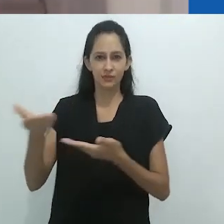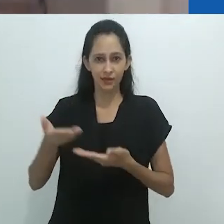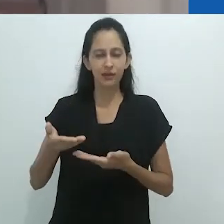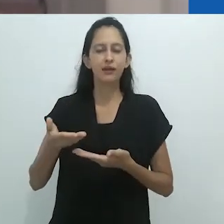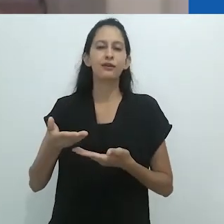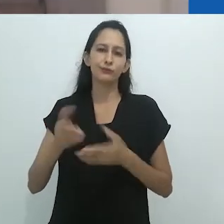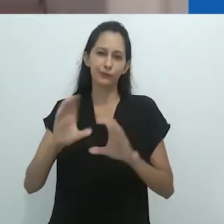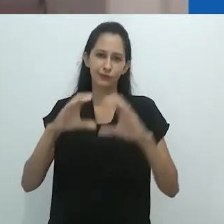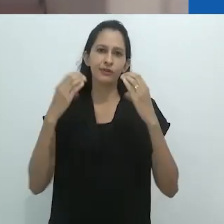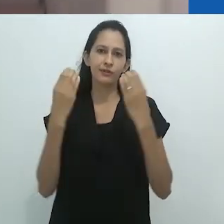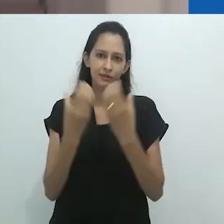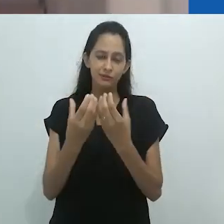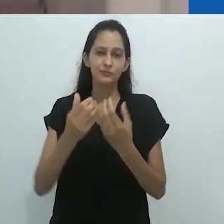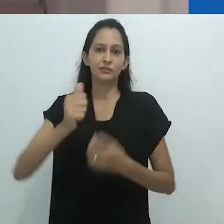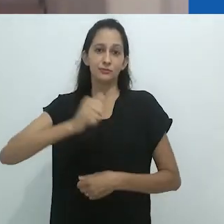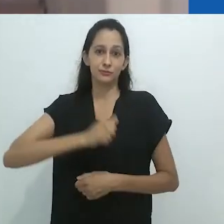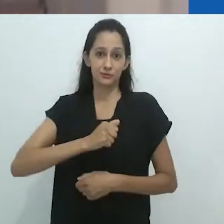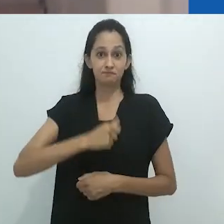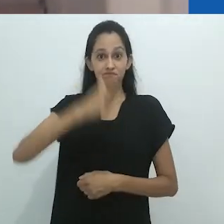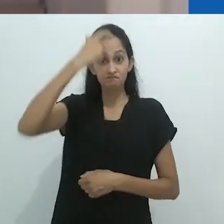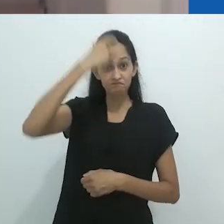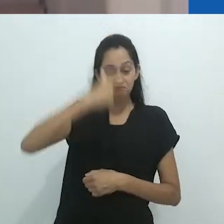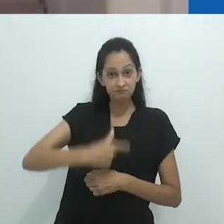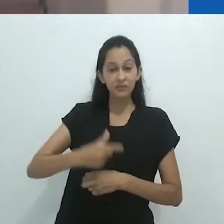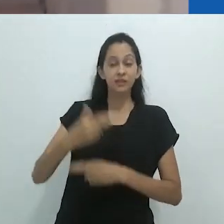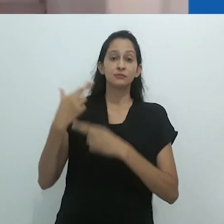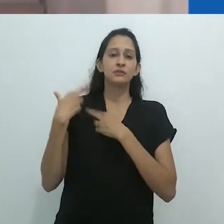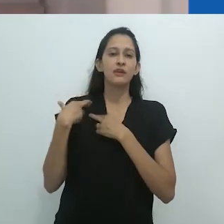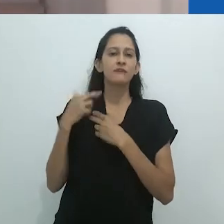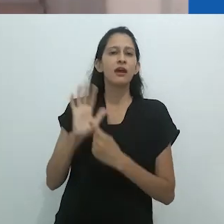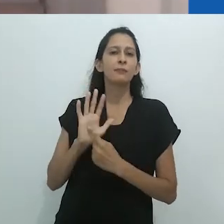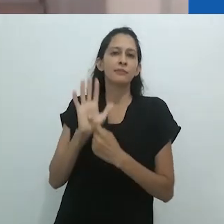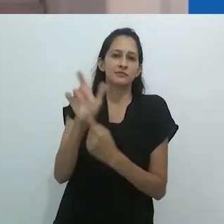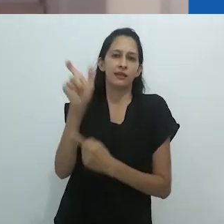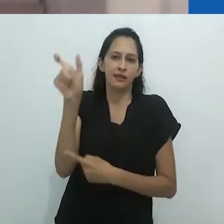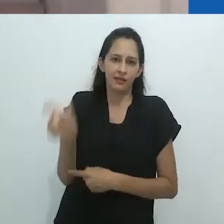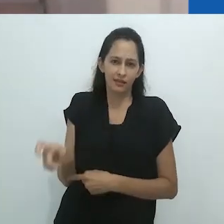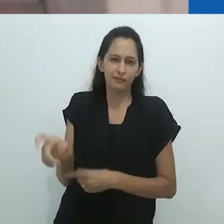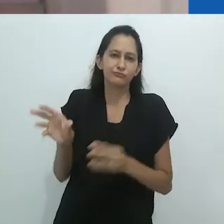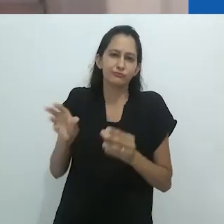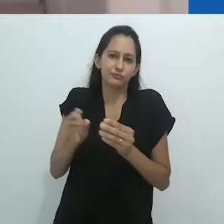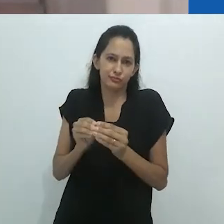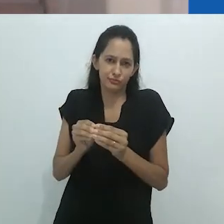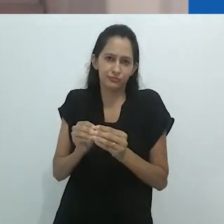o professor Michael Taussig e sua obra. É uma grande honra realizar tal empreitada,